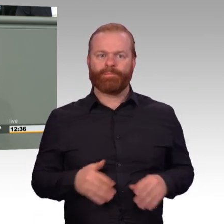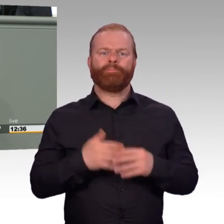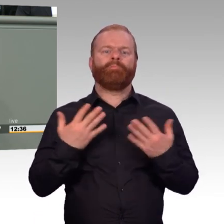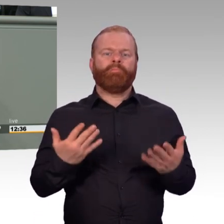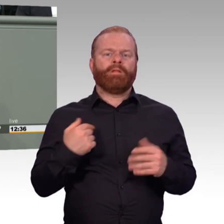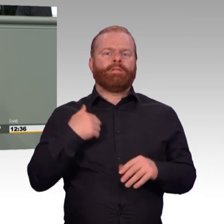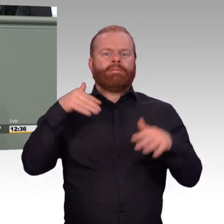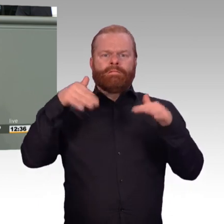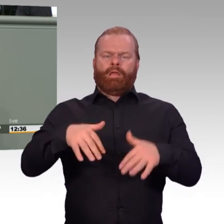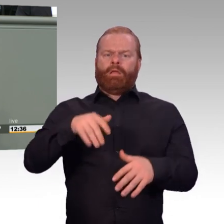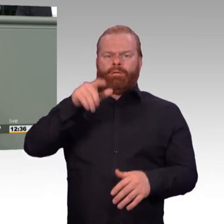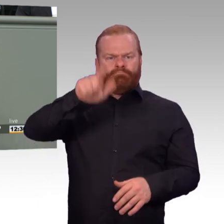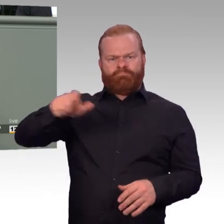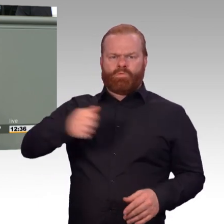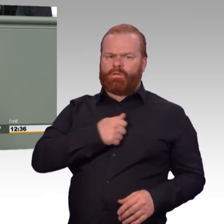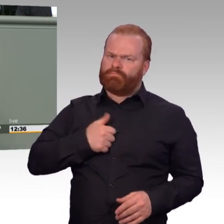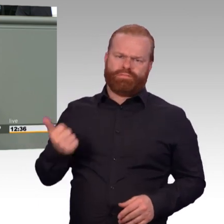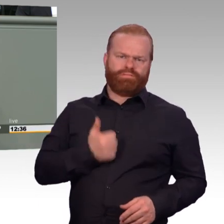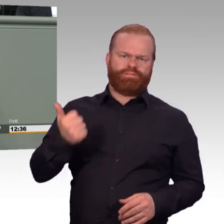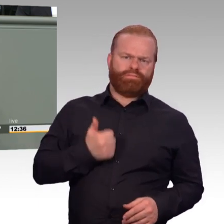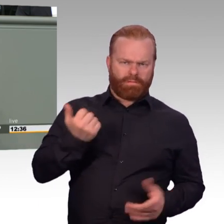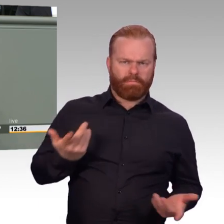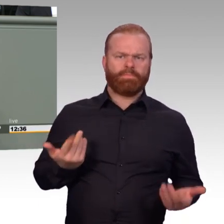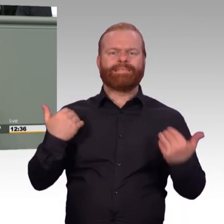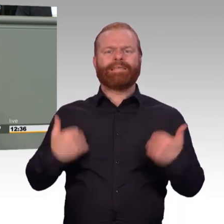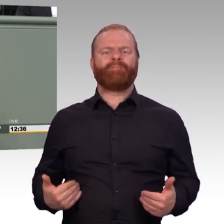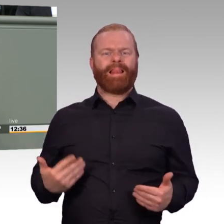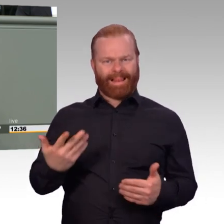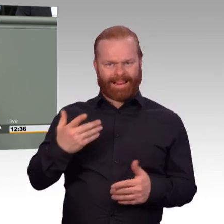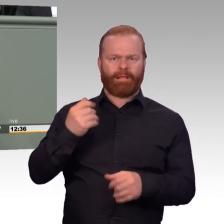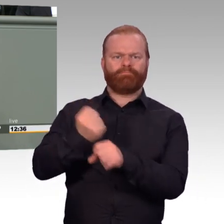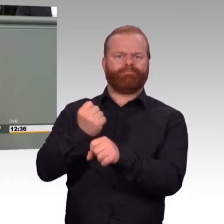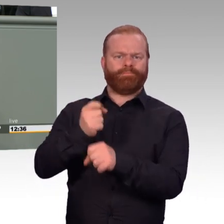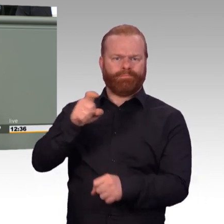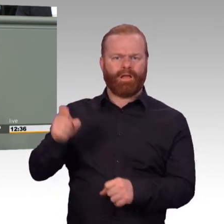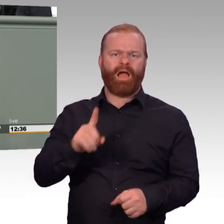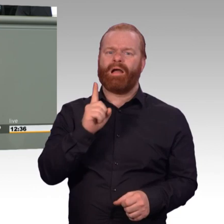enthält viele punktuelle Verbesserungen, die den Betroffenen das Leben und Arbeiten leichter machen sollten.